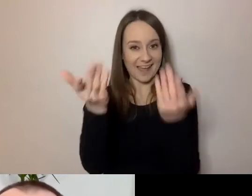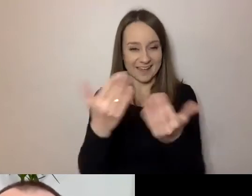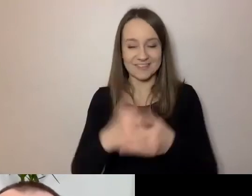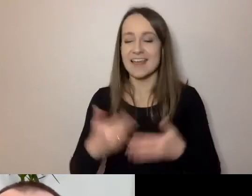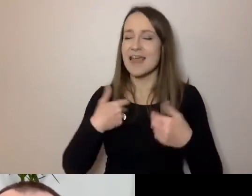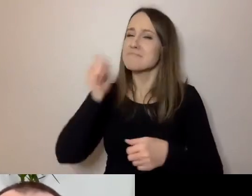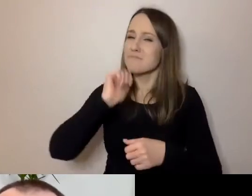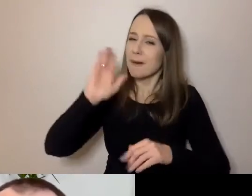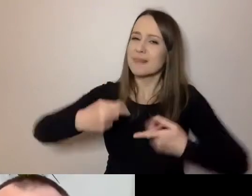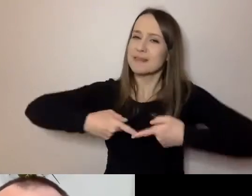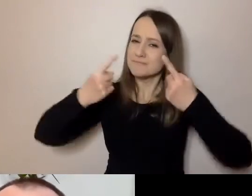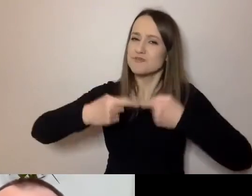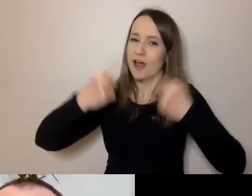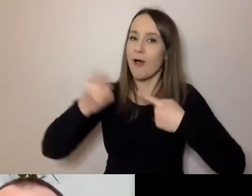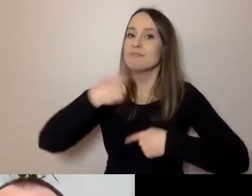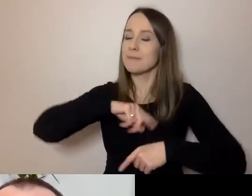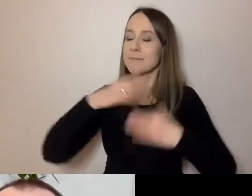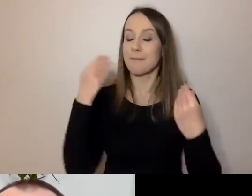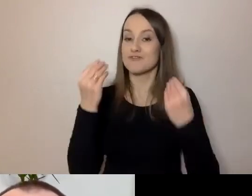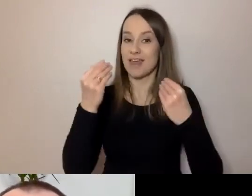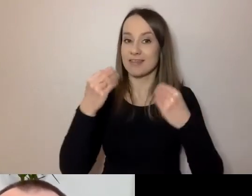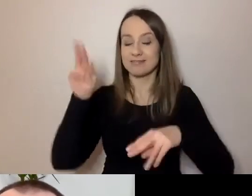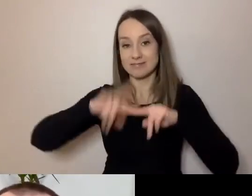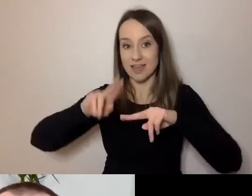że mamy świetne narzędzia do tego, aby rozmawiać.